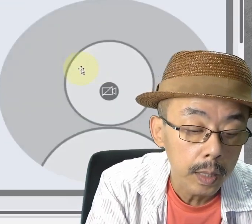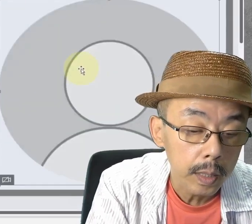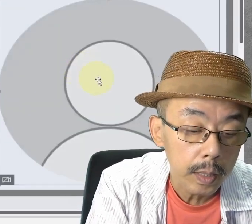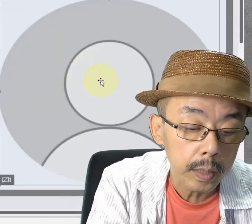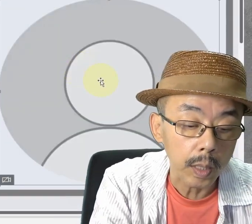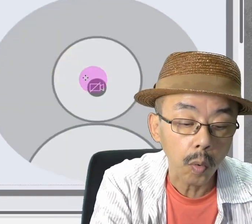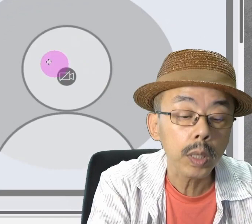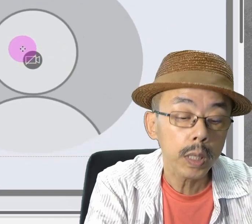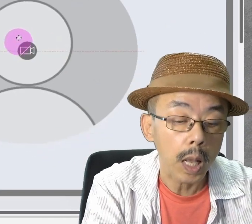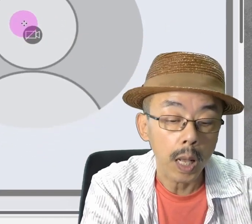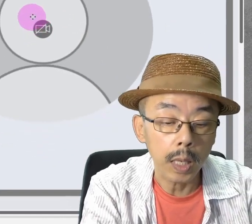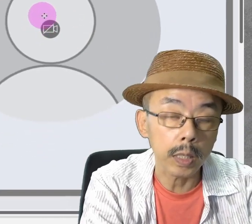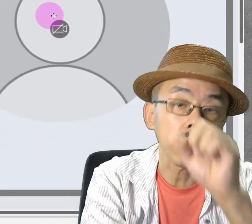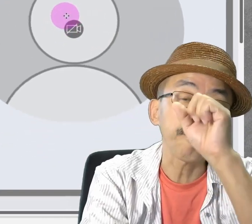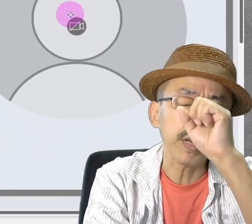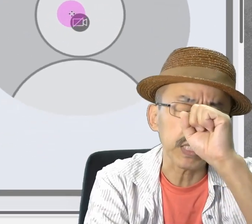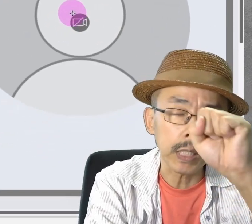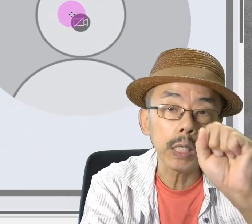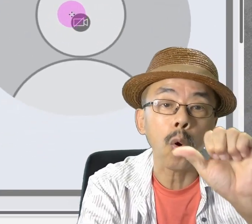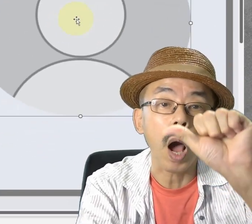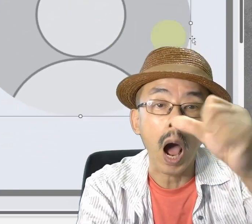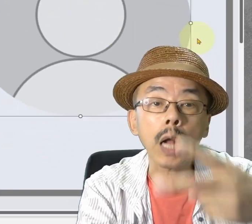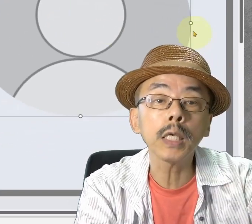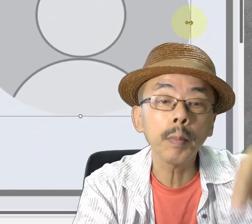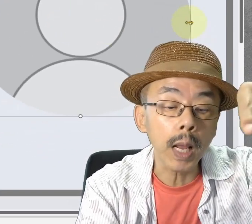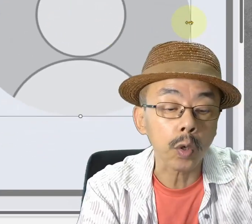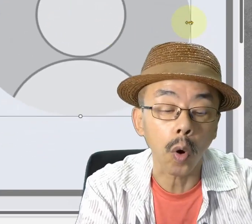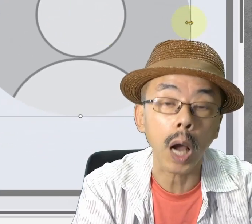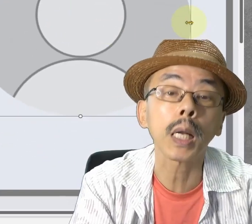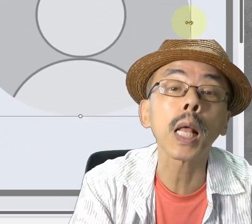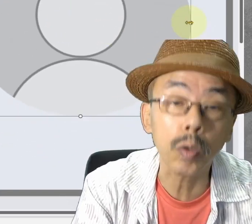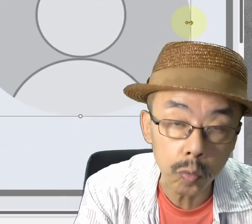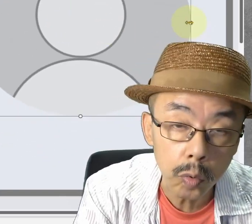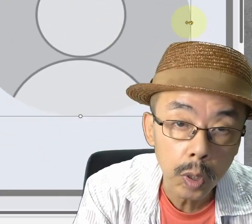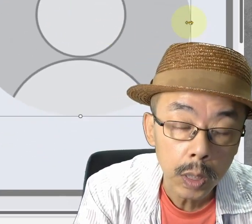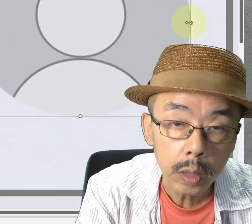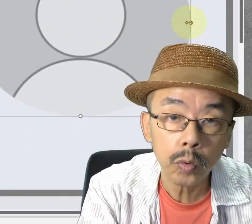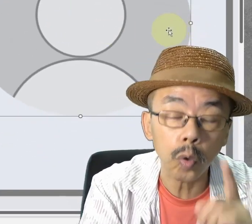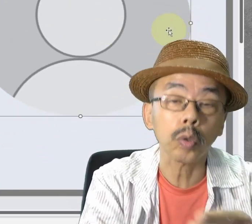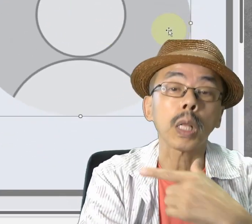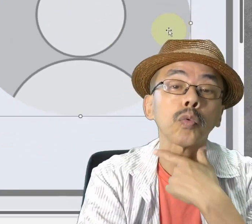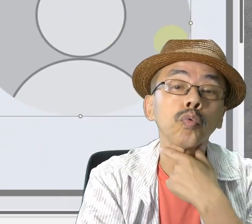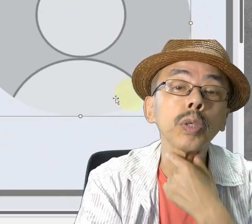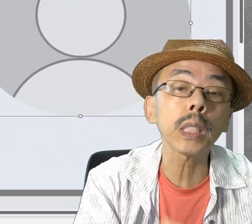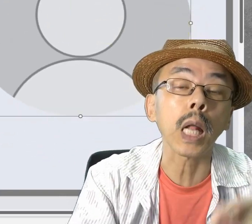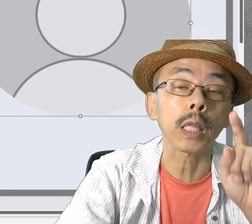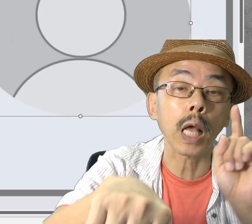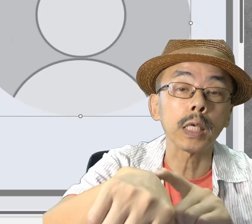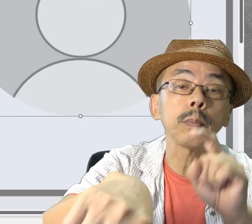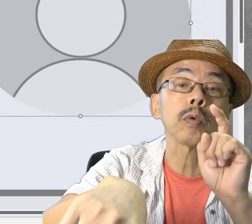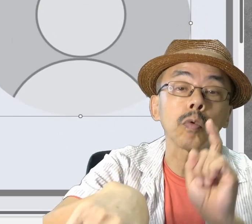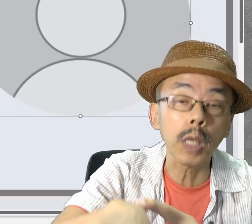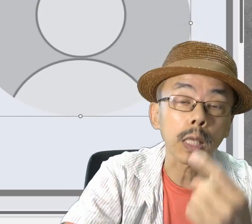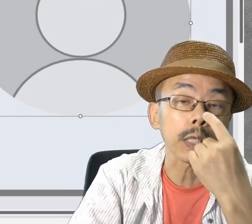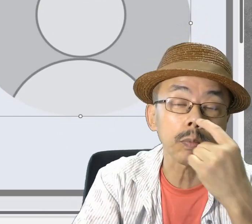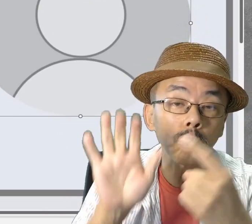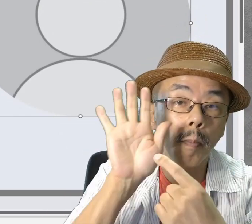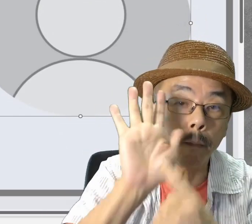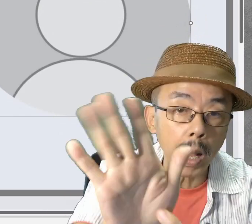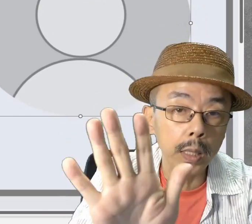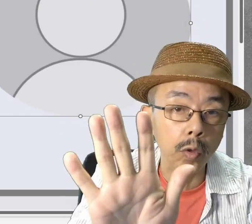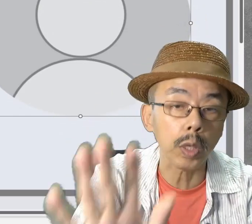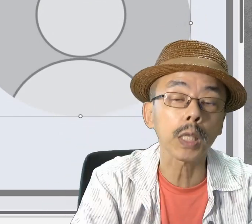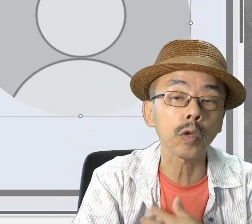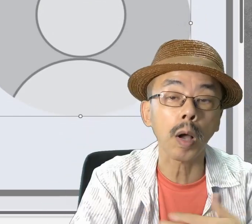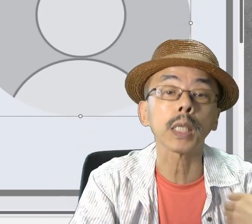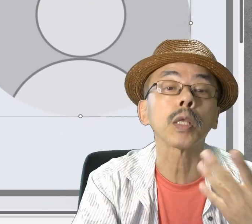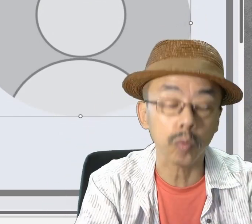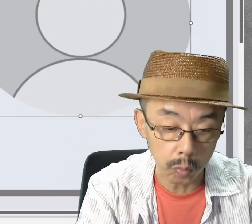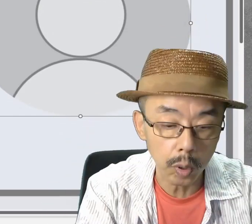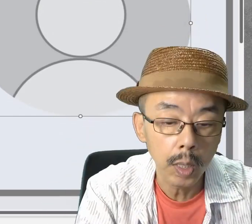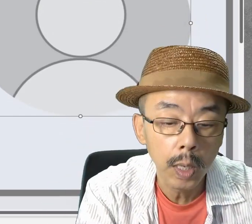これ、良いのは、アニメーションがかけられます。好きなタイミングで自分を出すことができます。